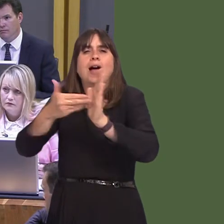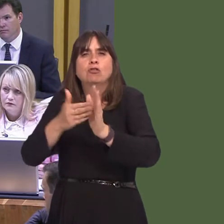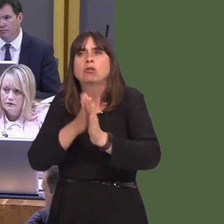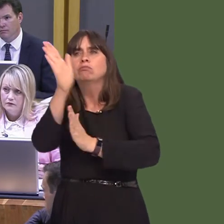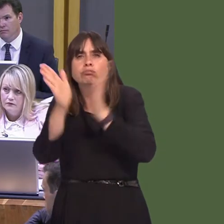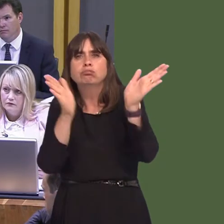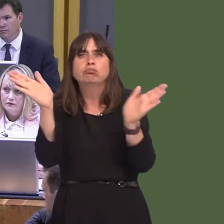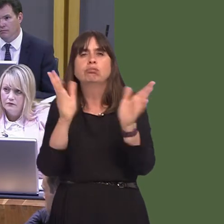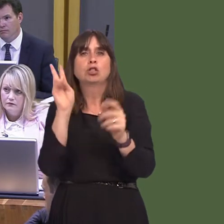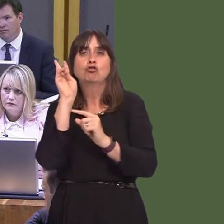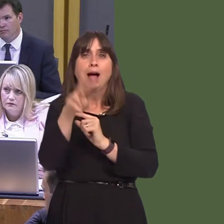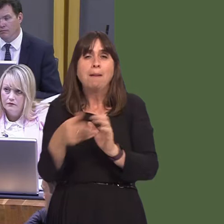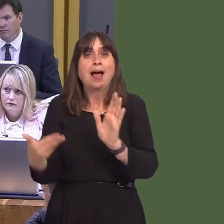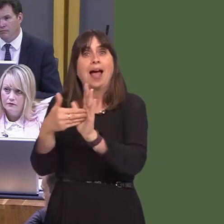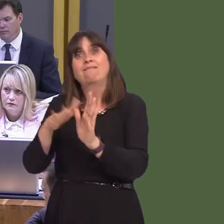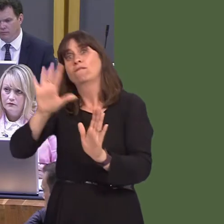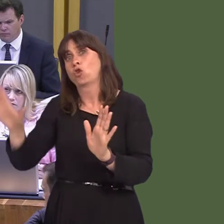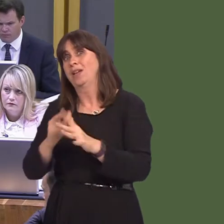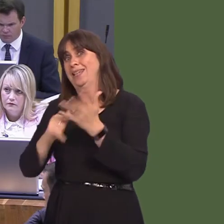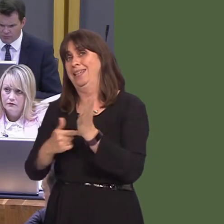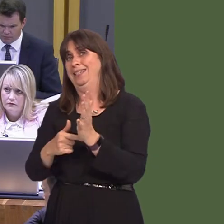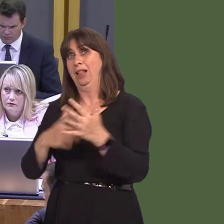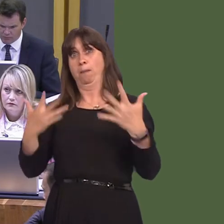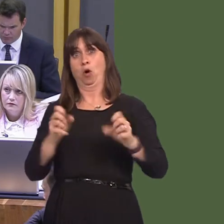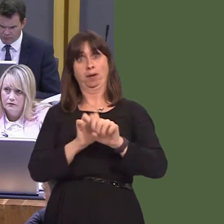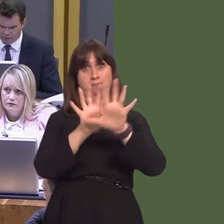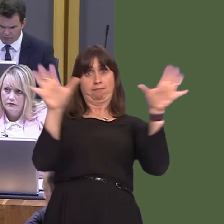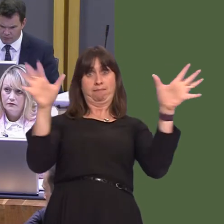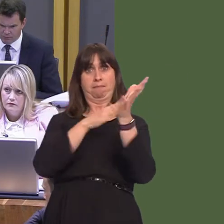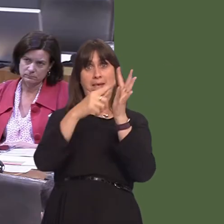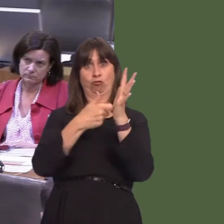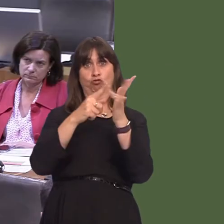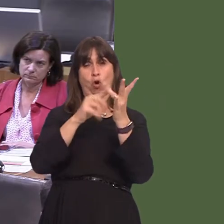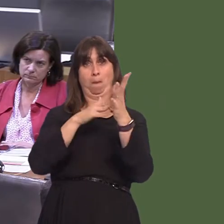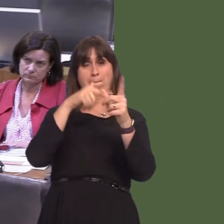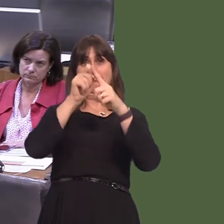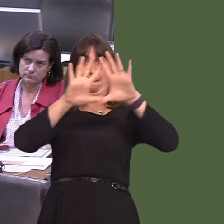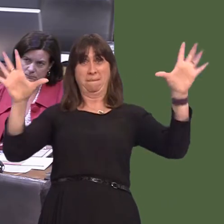rail/tram, for the eastern part of Cardiff. I've seen the maps to make sure that the gap